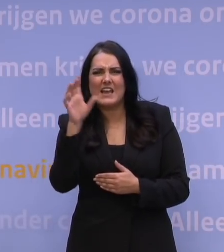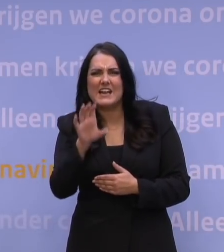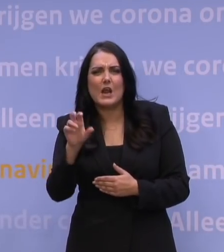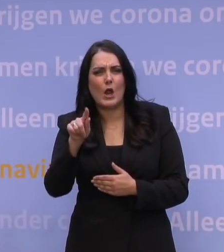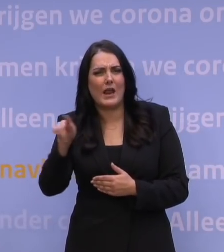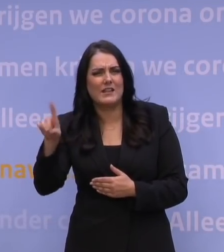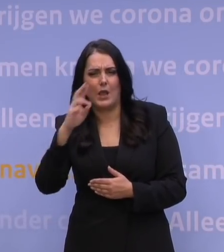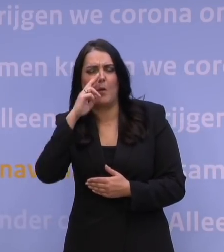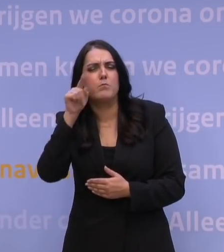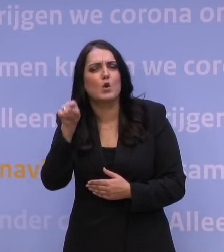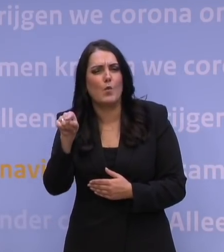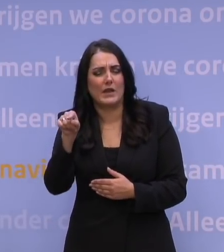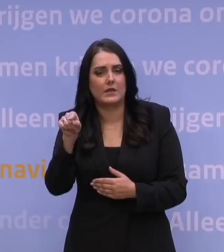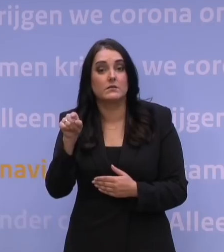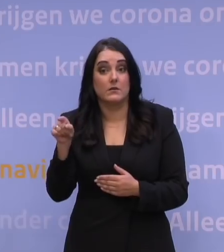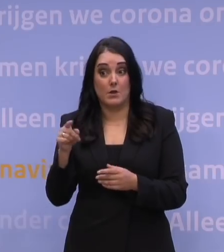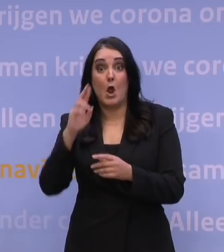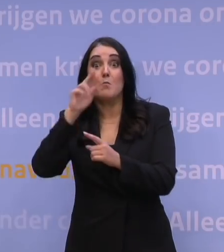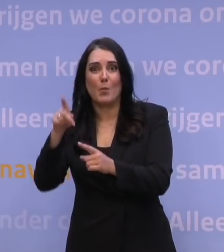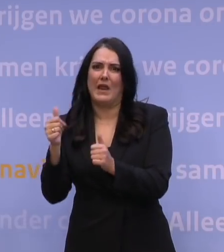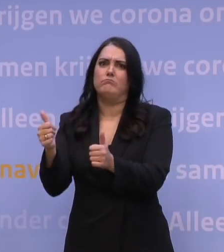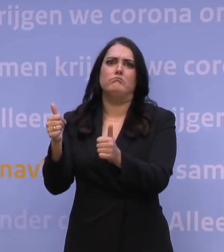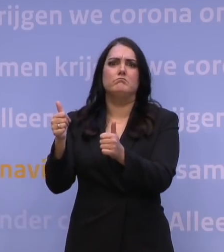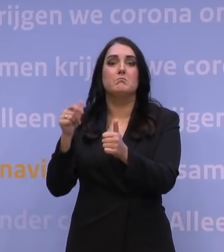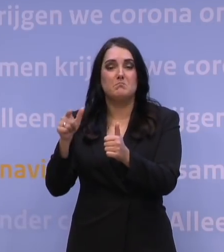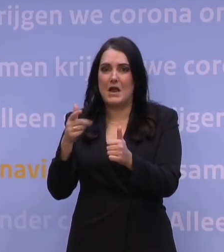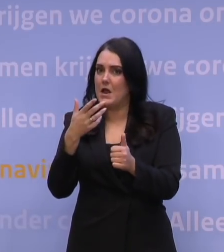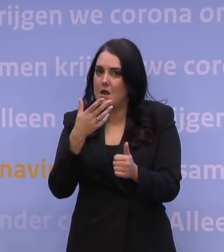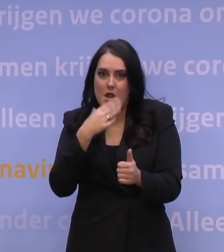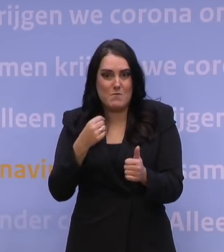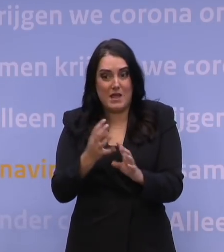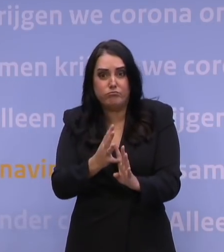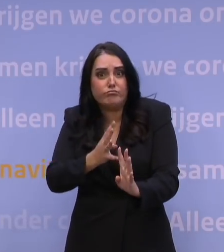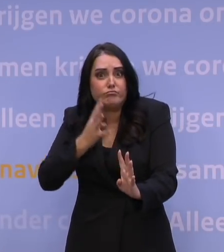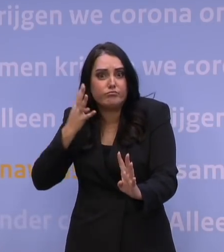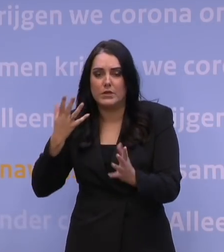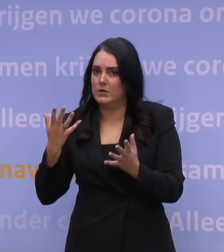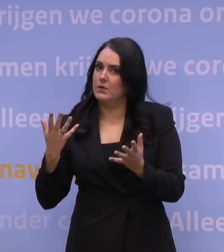Het is fantastisch dat ze dat hebben geprobeerd, alleen, dat bleek tot zulke ongelofelijk lange files te leiden, dat is niet per se winst.